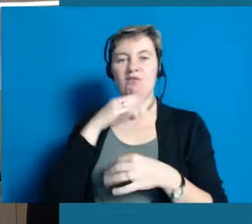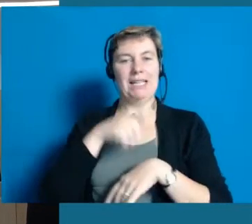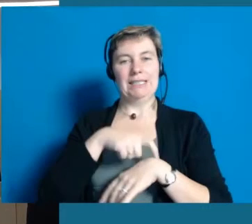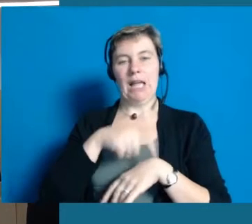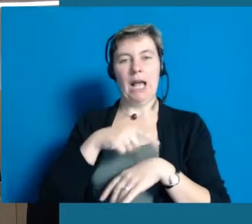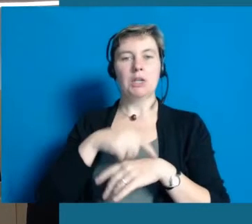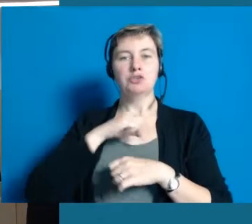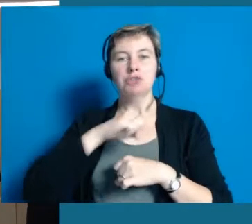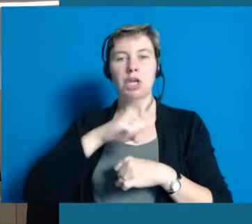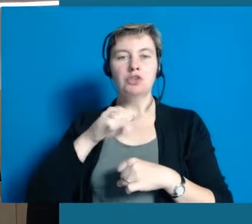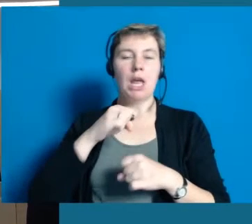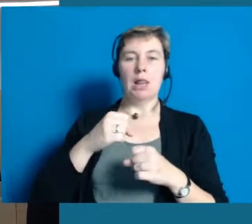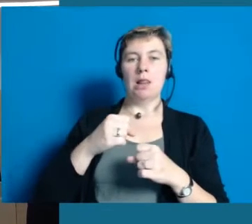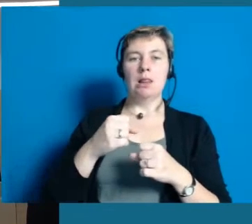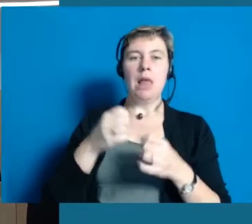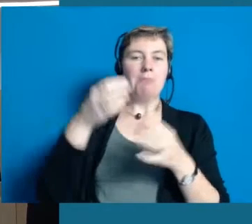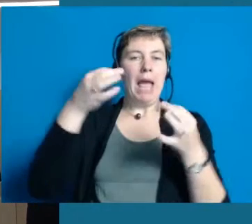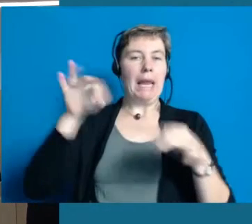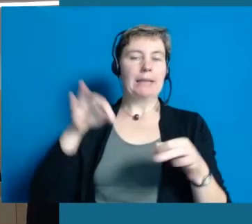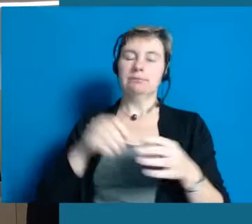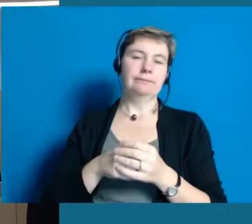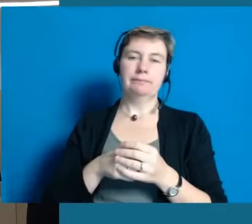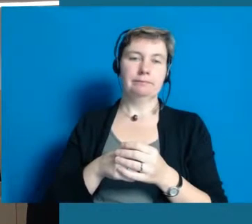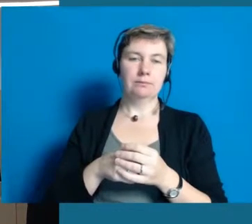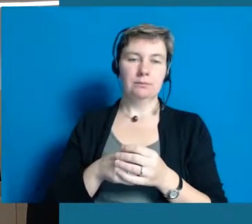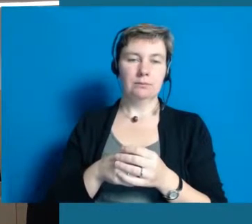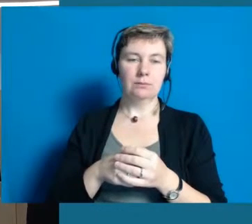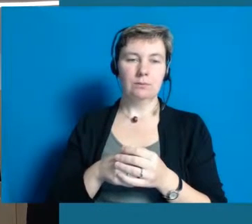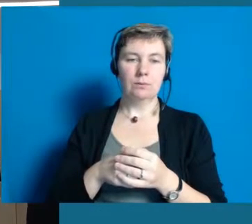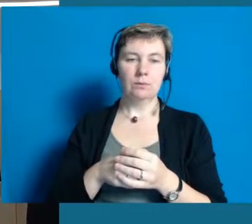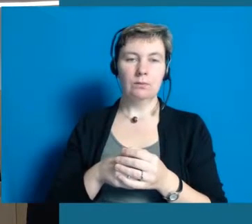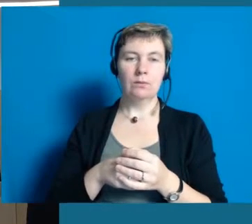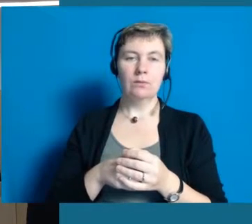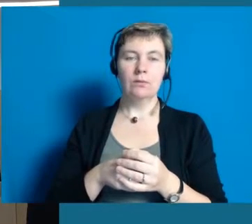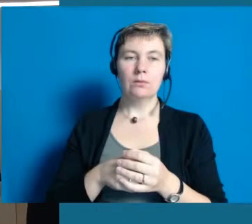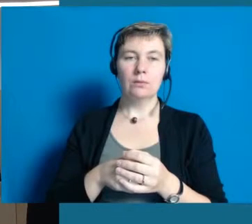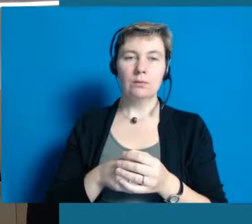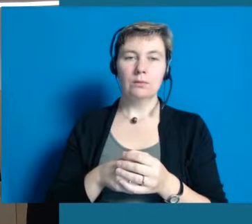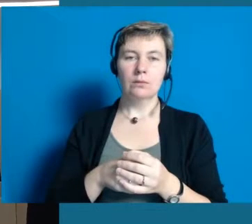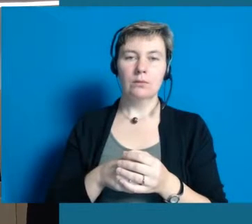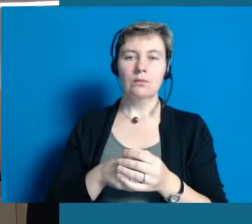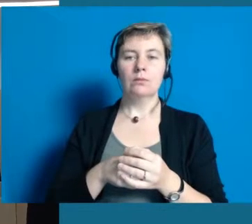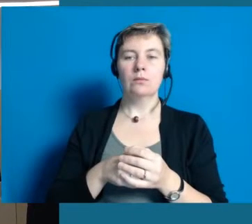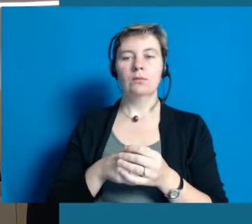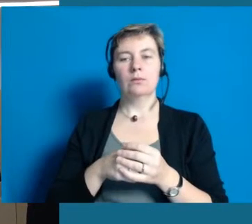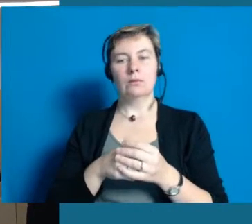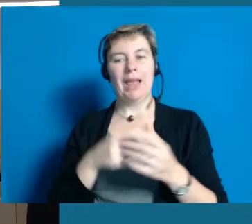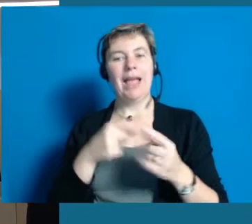Das ist kein Prozess, den man in zwei Jahren abgeschlossen hat. Ich habe vorhin gesagt, das ist eine Lebensaufgabe.